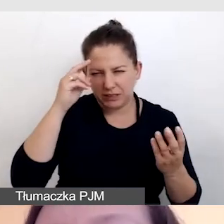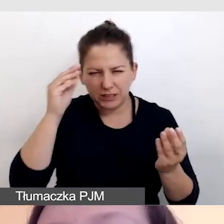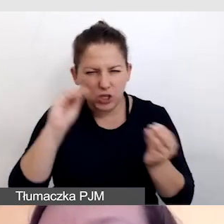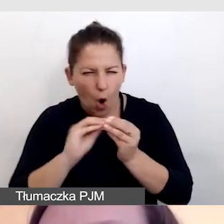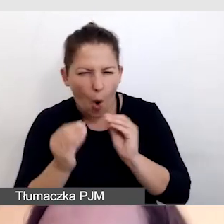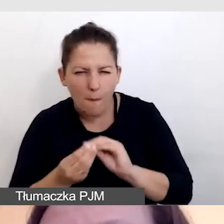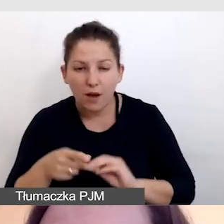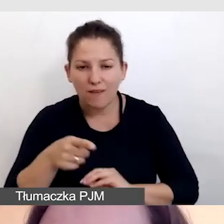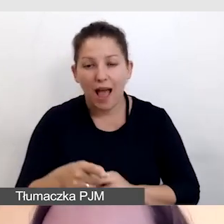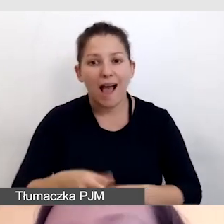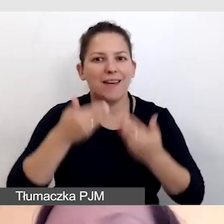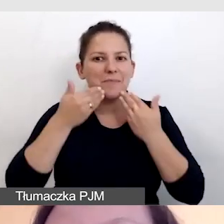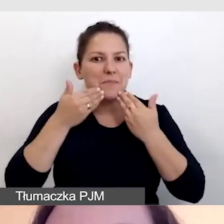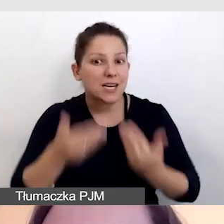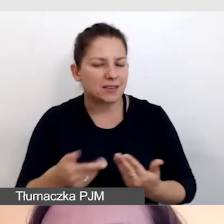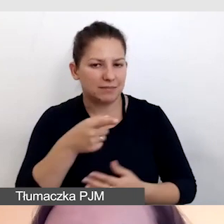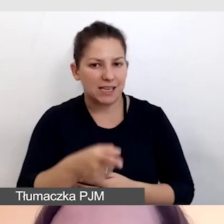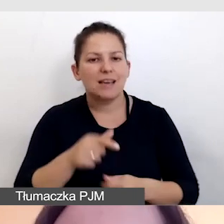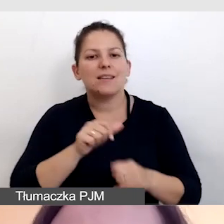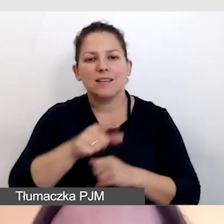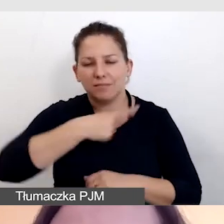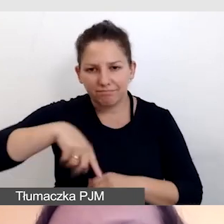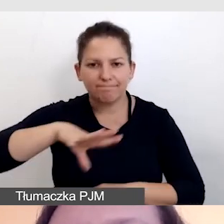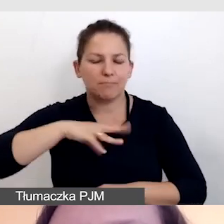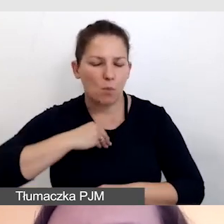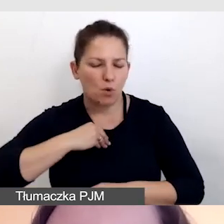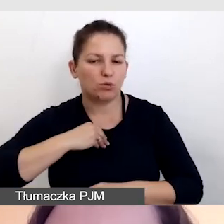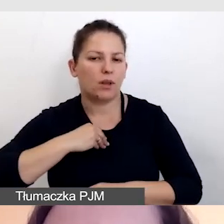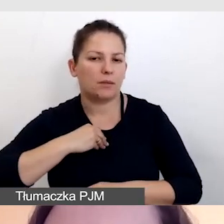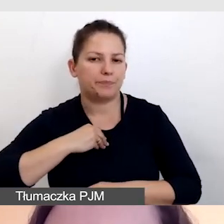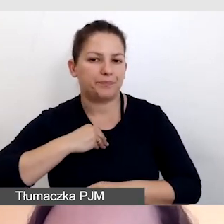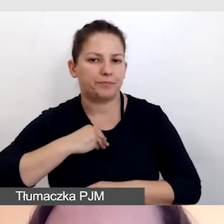ale dzięki temu jesteśmy w stanie zadbać o to,